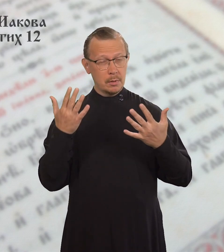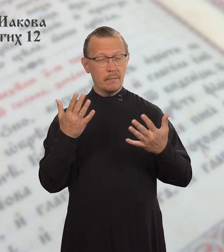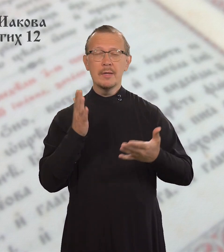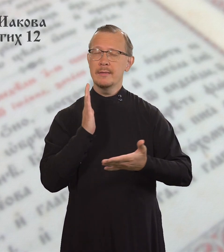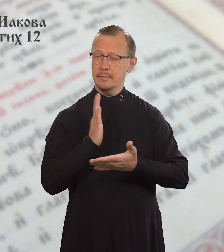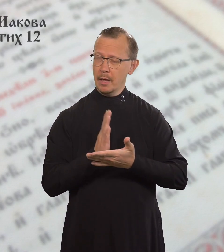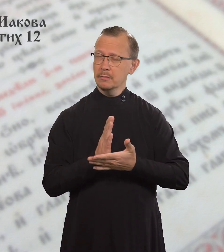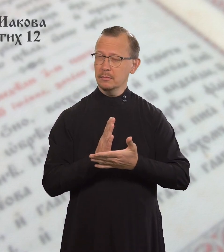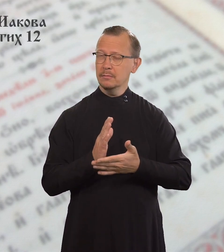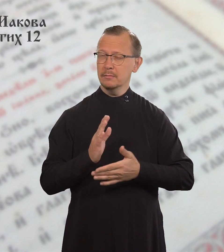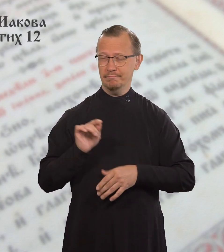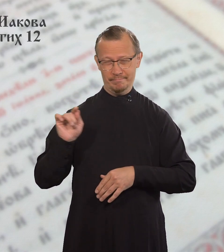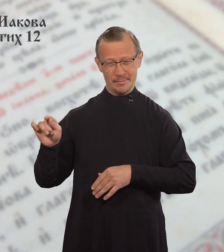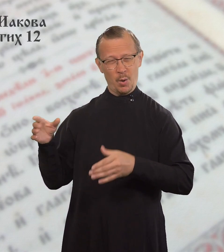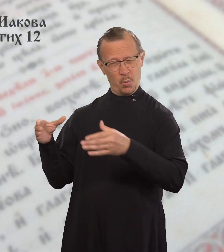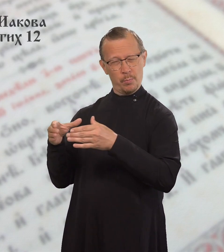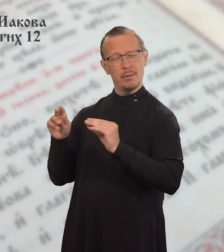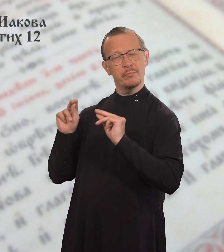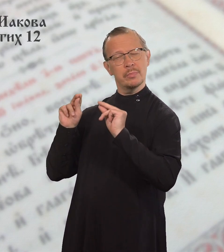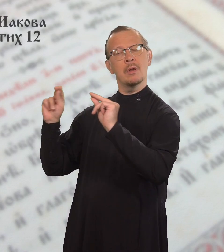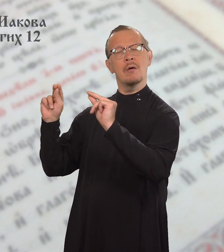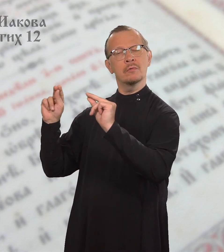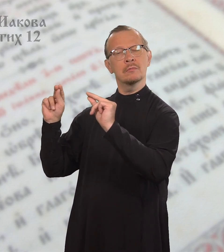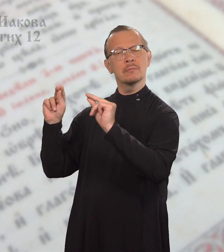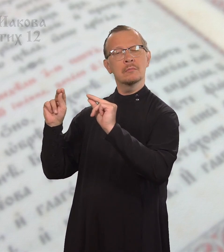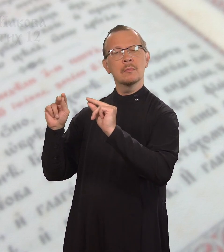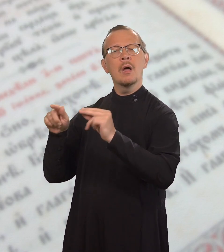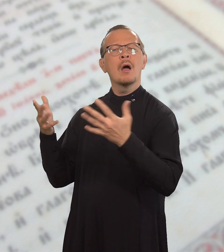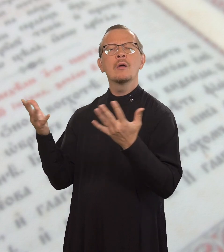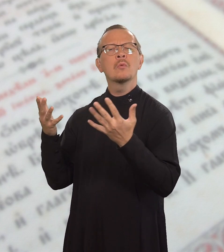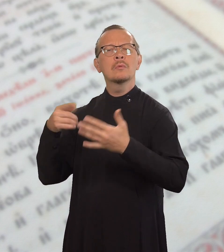Есть те, кто знает,